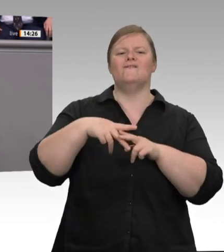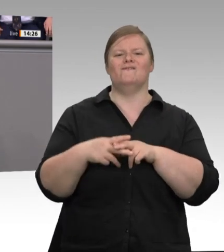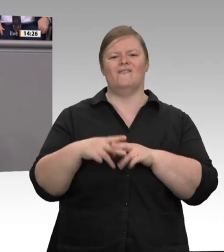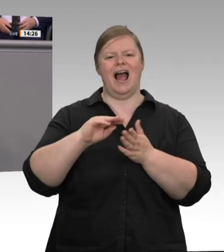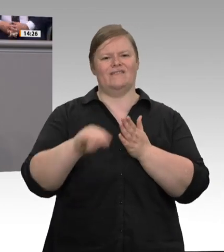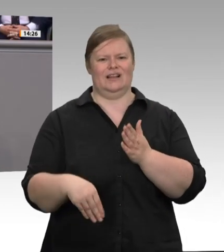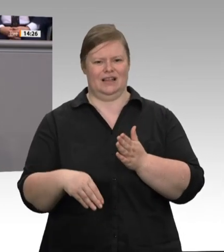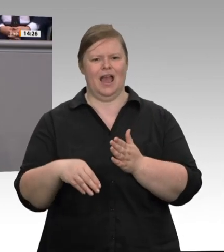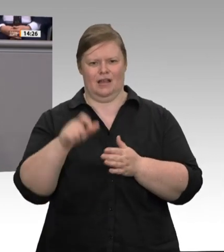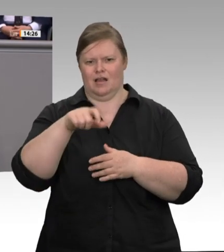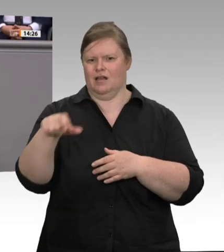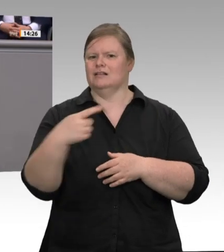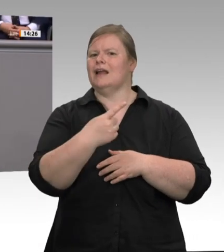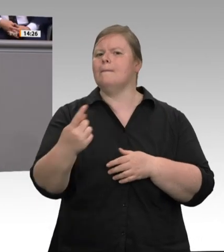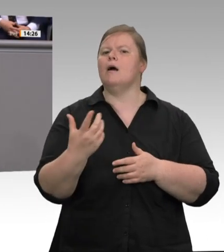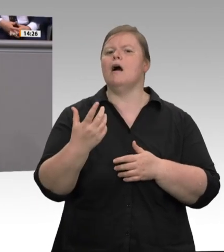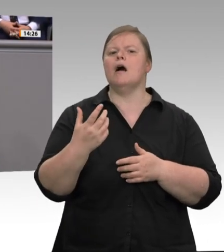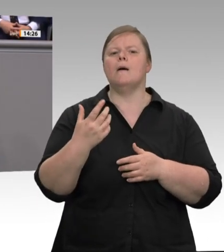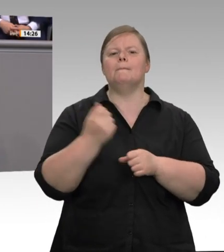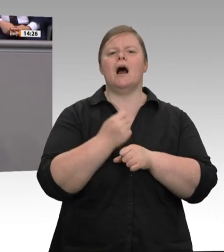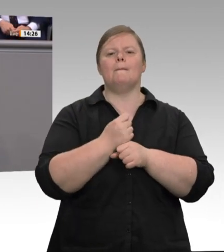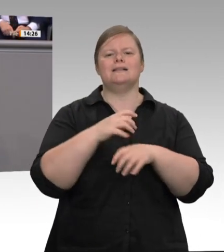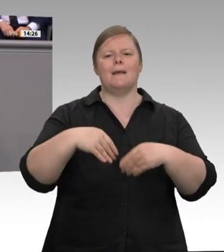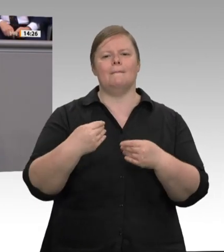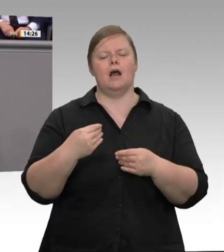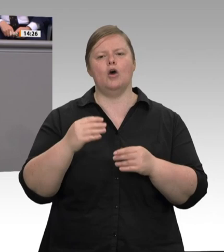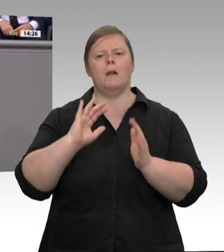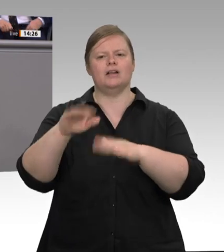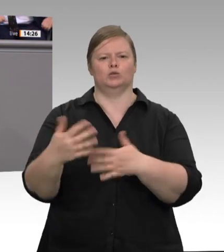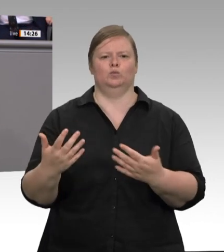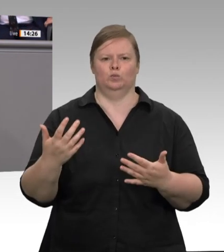in Wahrheit nicht um die Arbeitsbedingungen von Fleischarbeitern geht, sondern um die